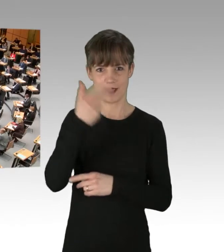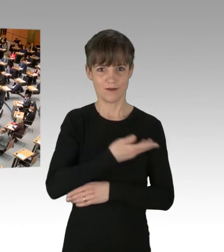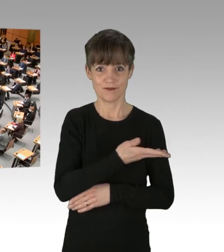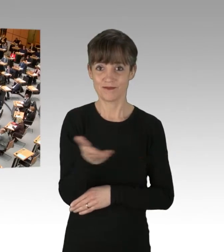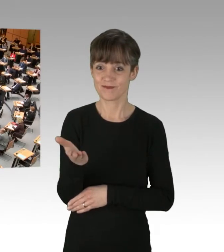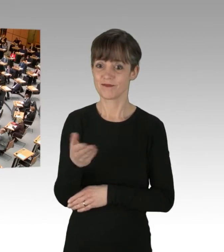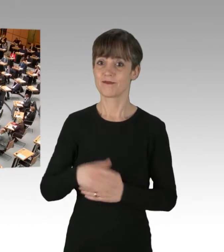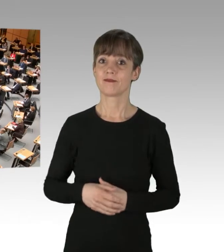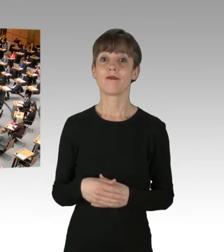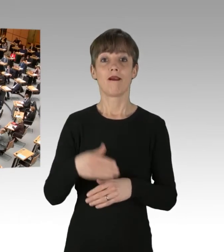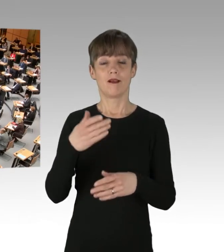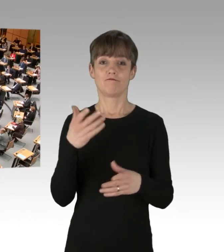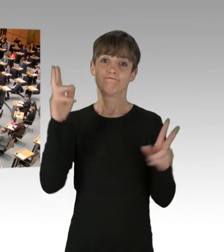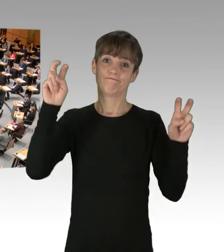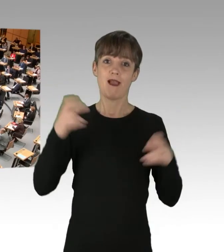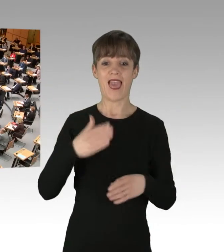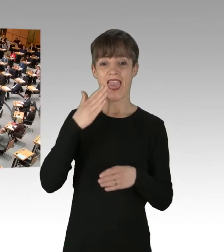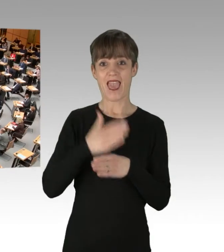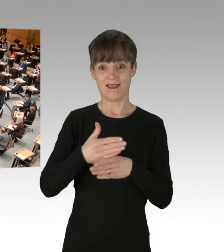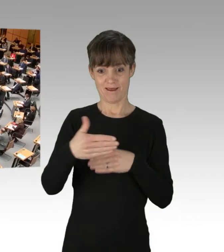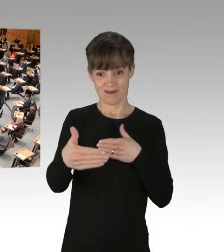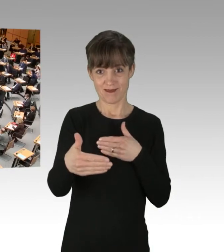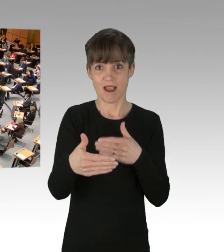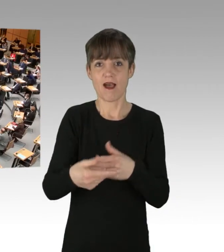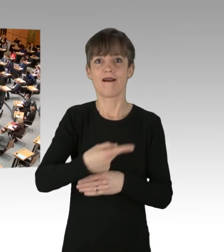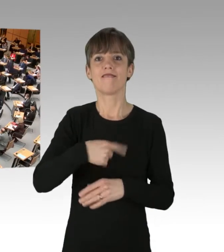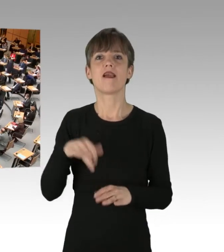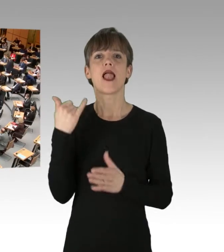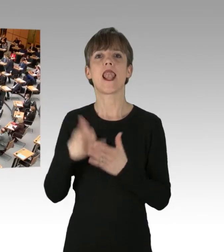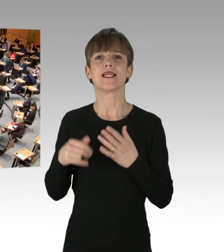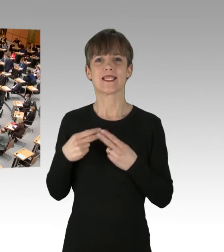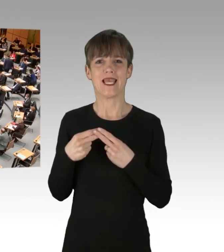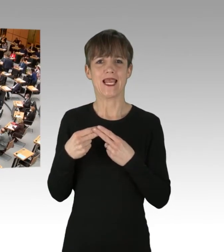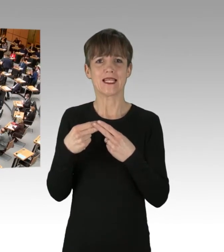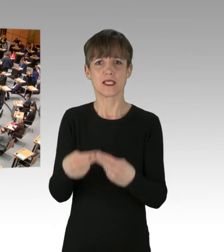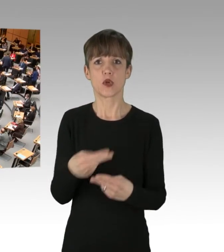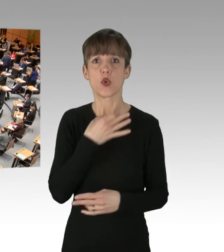das Ende ist nah, wir sind die letzte Generation, die Not kennt kein Gebot.